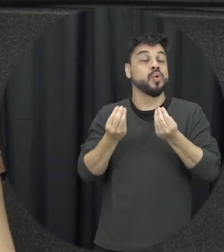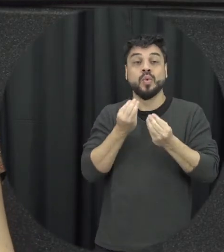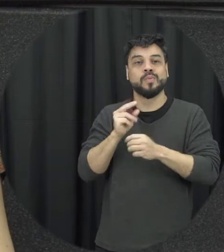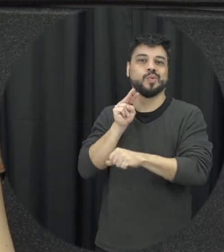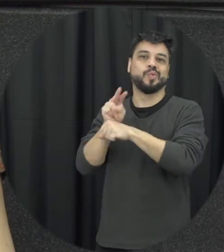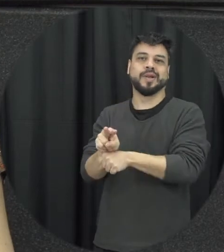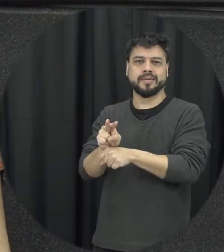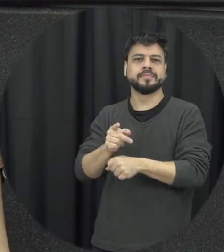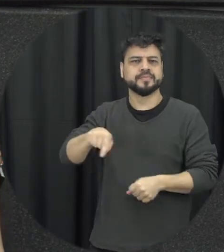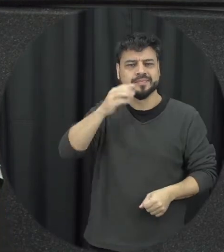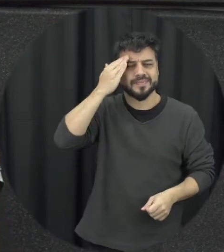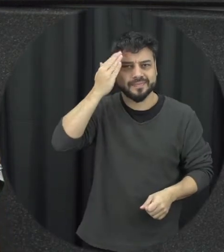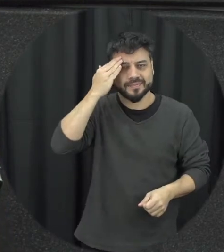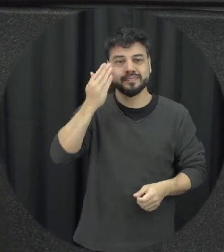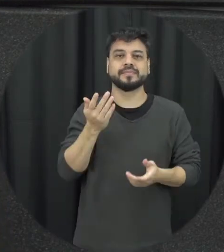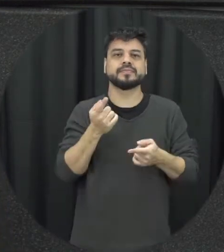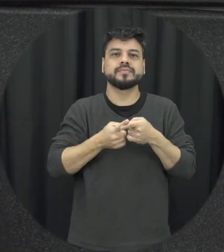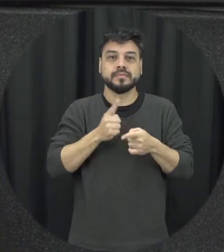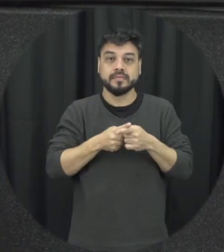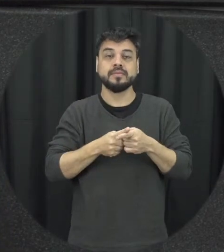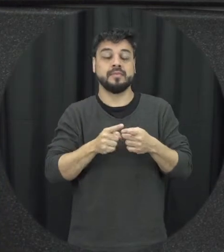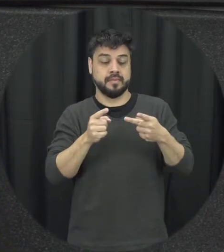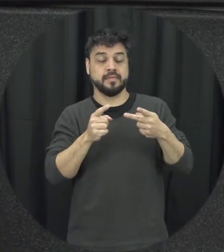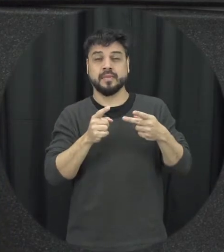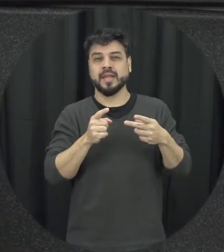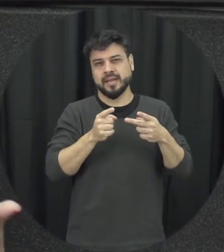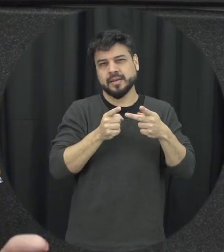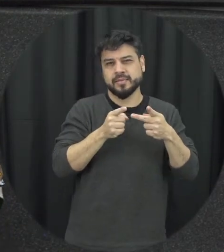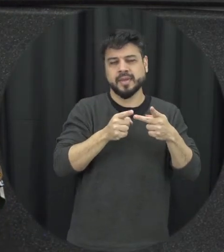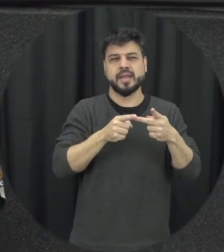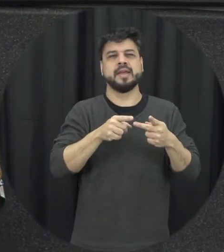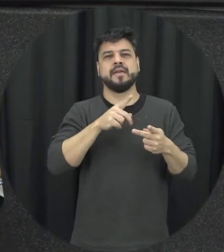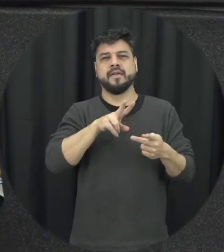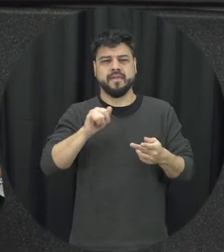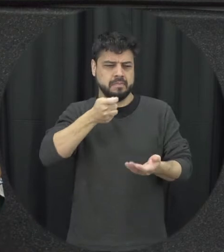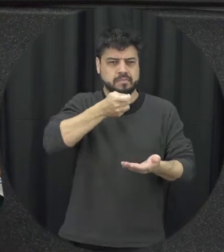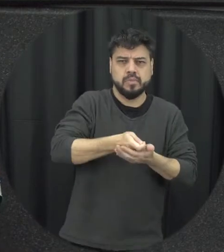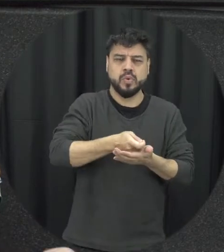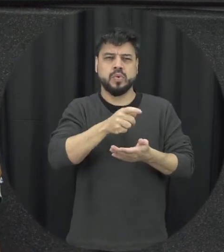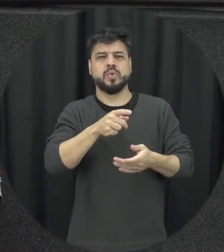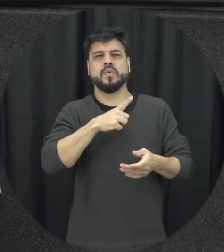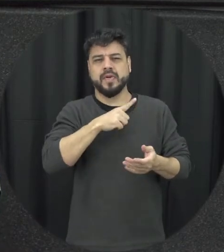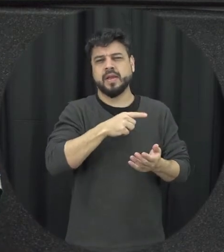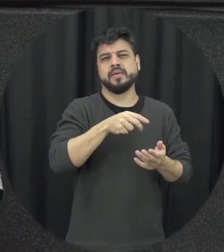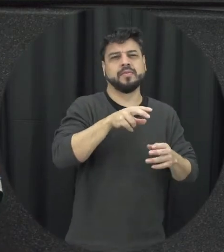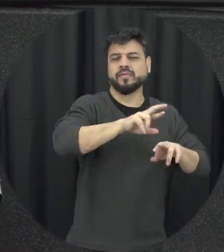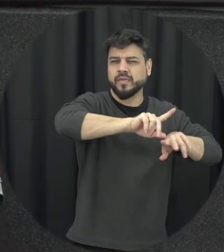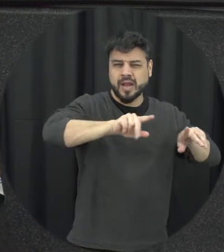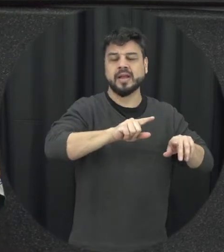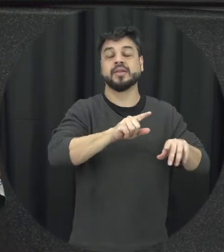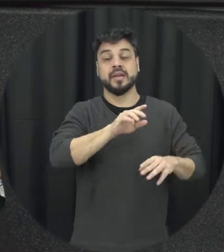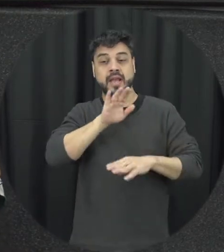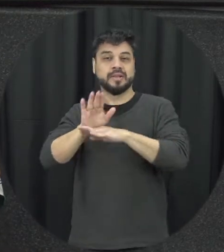simplesmente a gente punir o agressor e prestar assistência a vítima e não é suficiente para que a